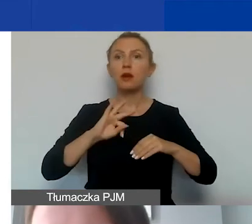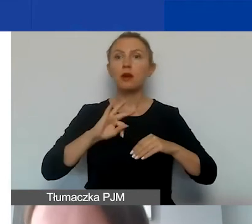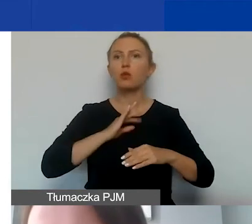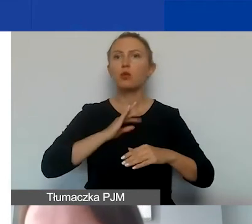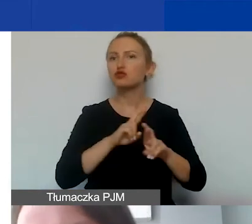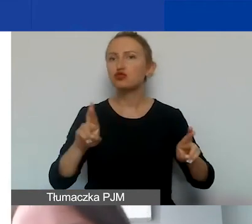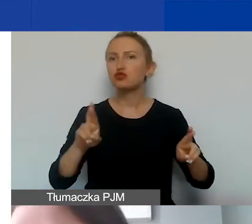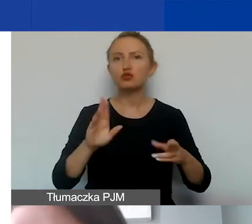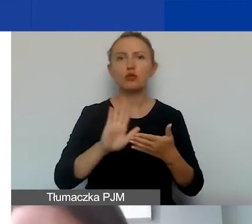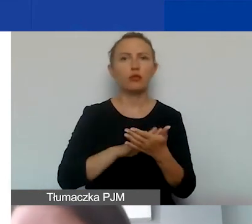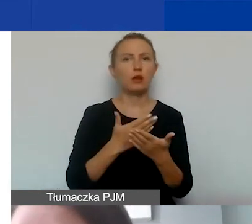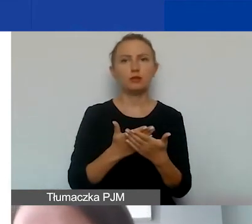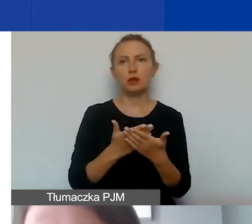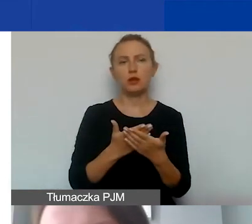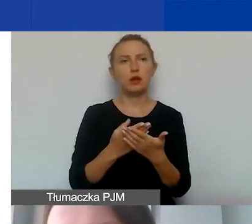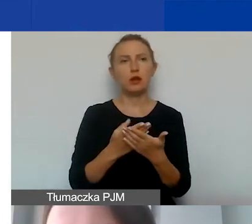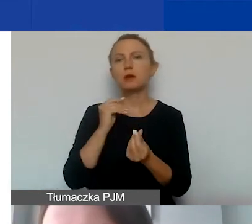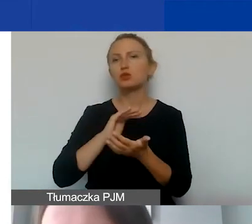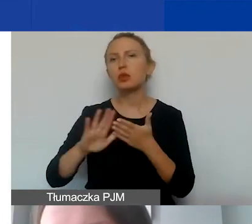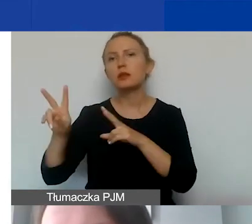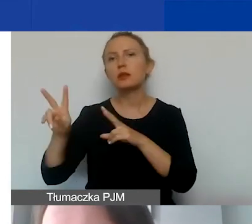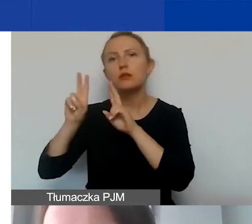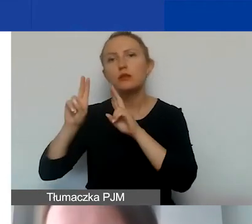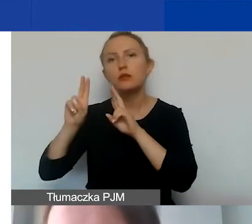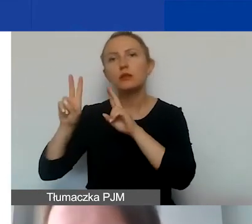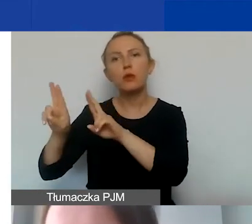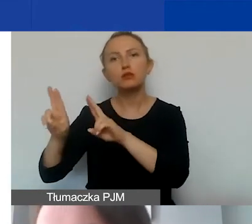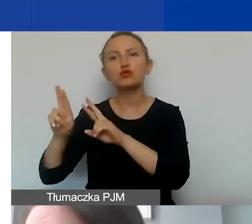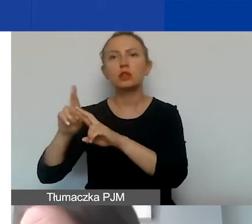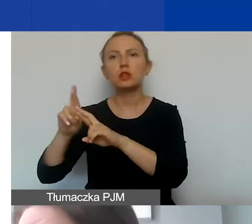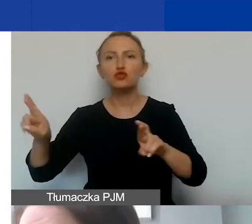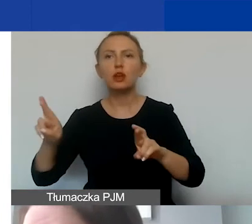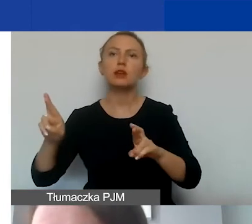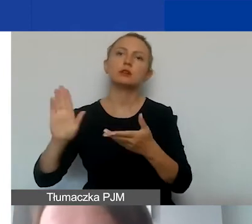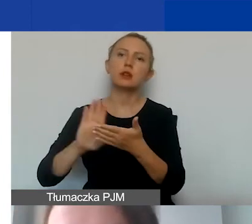w postaci np. nieodpłatnego użyczenia sprzętu czy nieodpłatnego użyczenia sali.